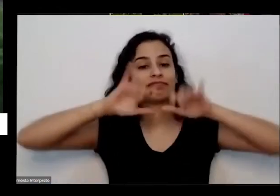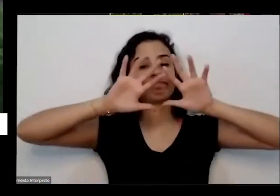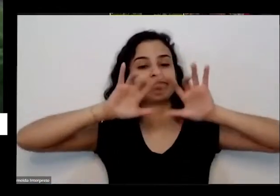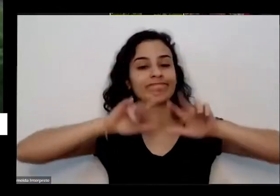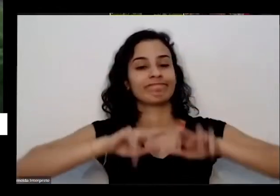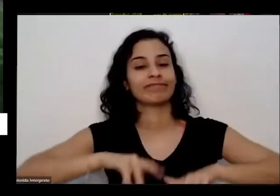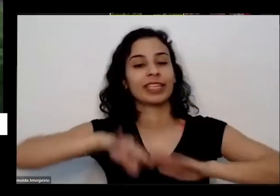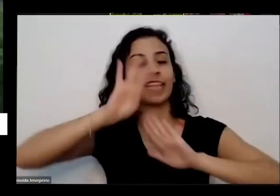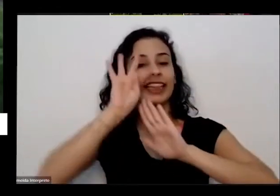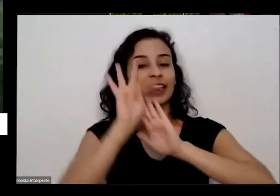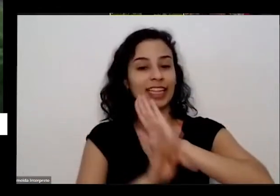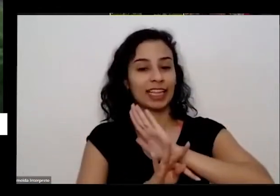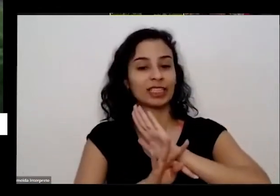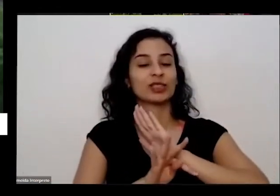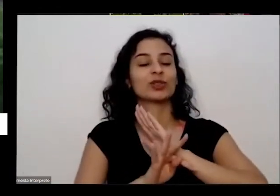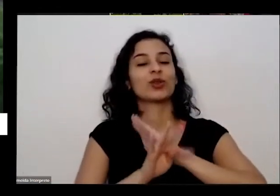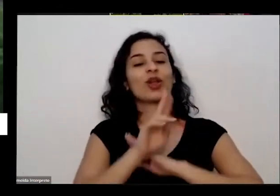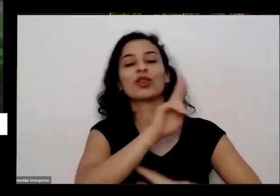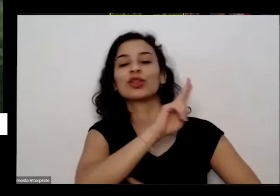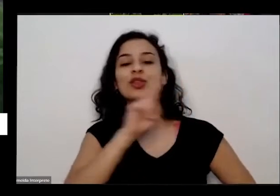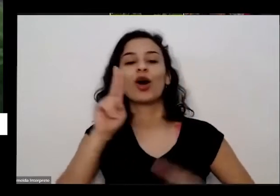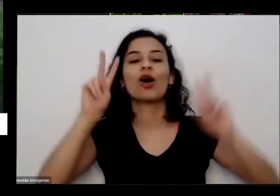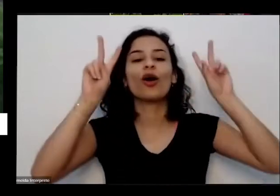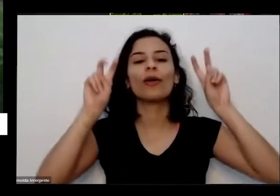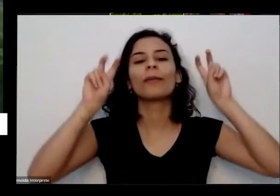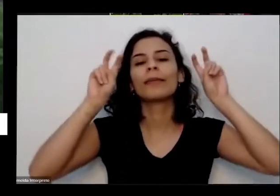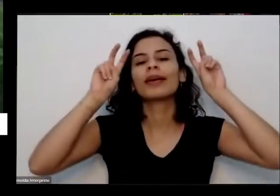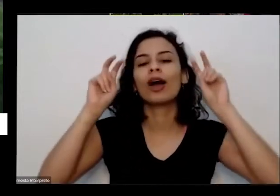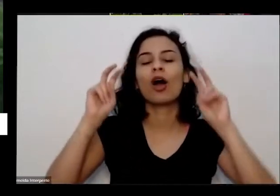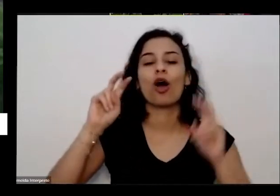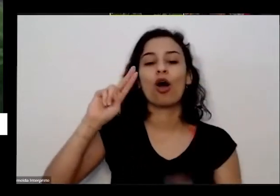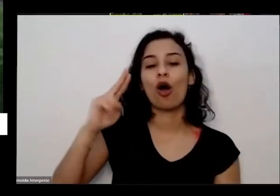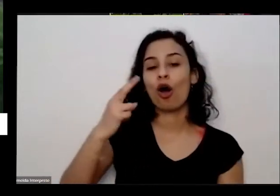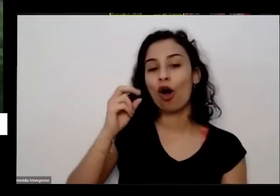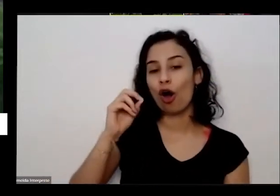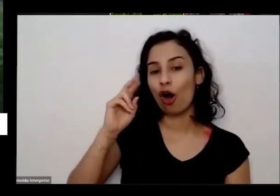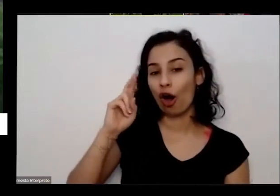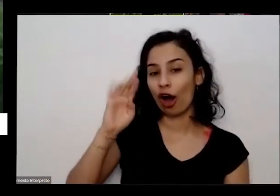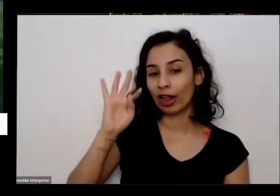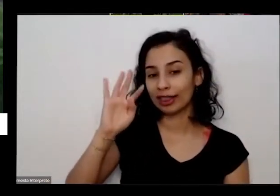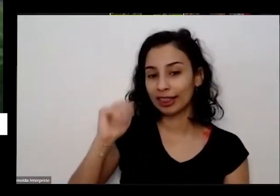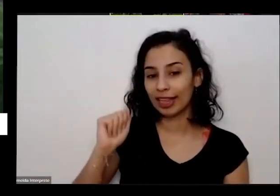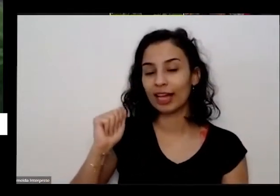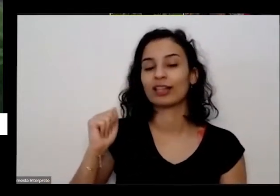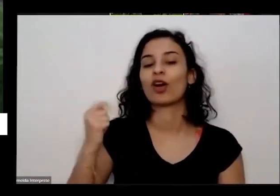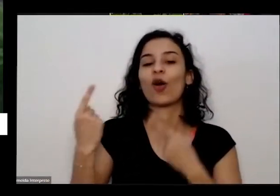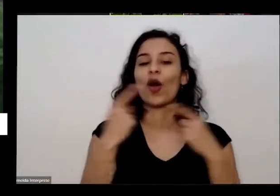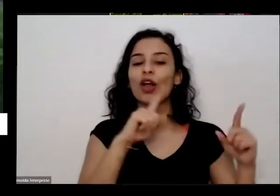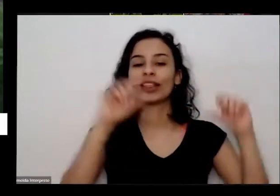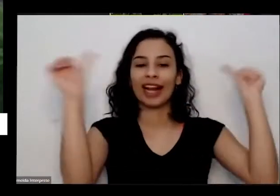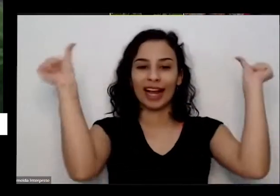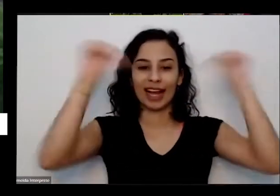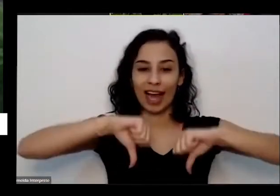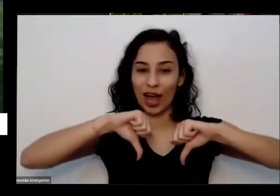eu chamei de óculos contra o caos e em seguida junto com Um textinho eu mandei também os passo